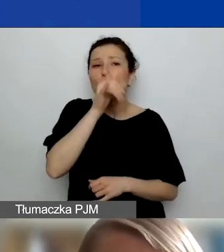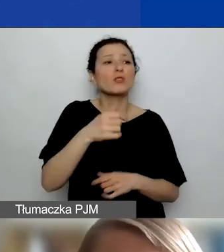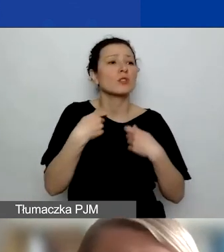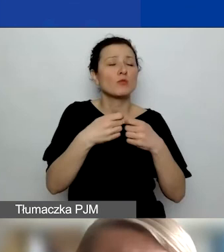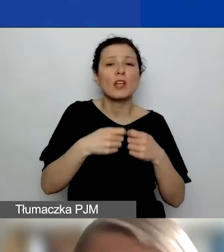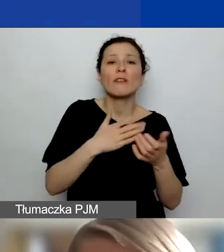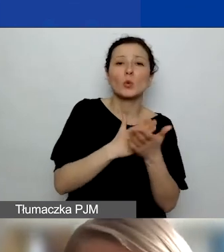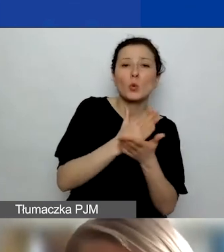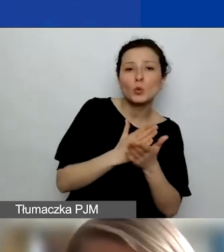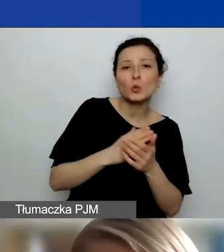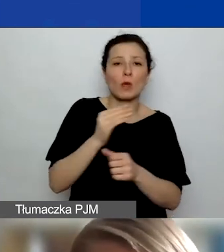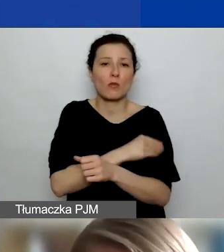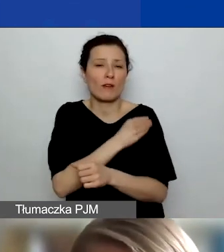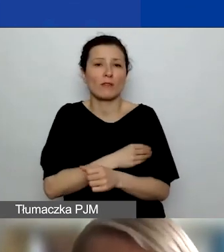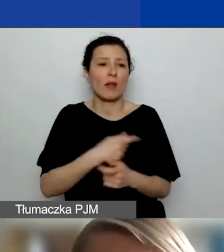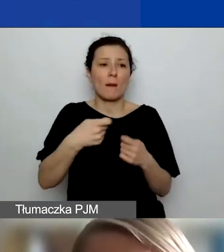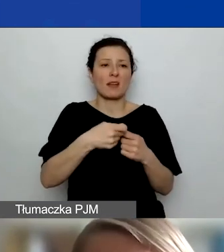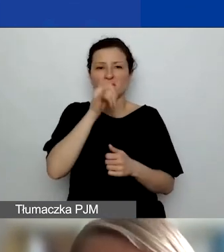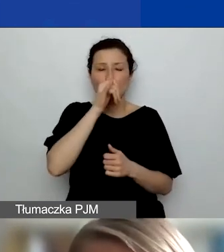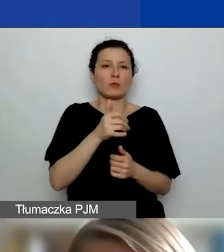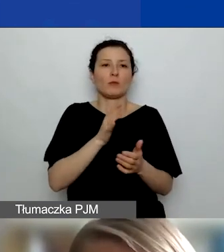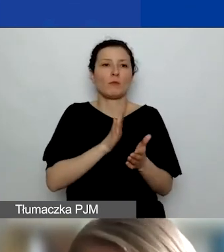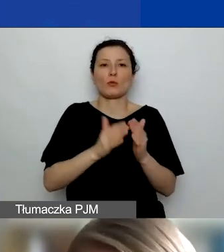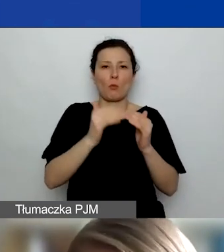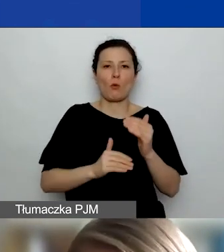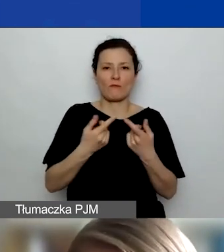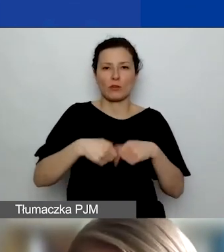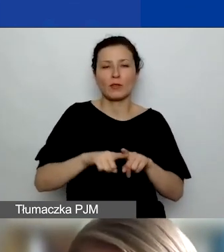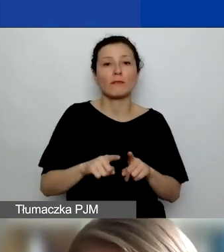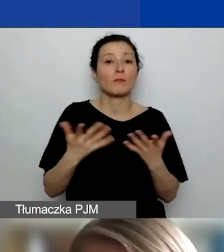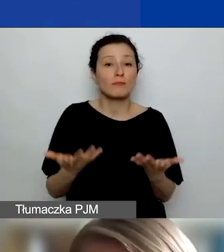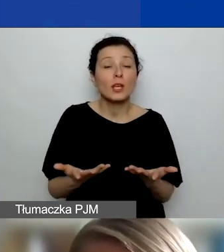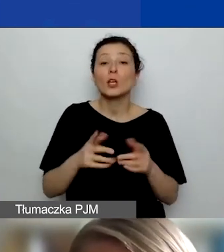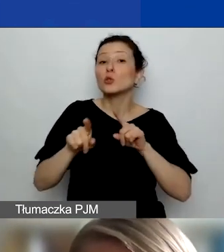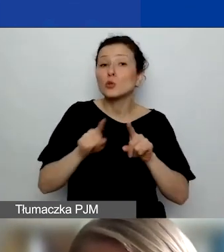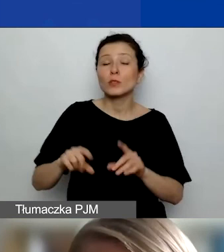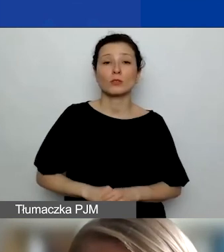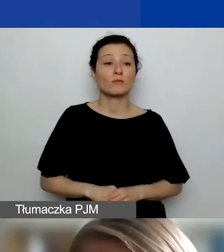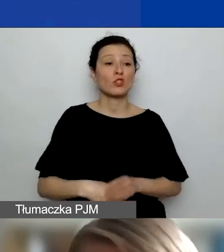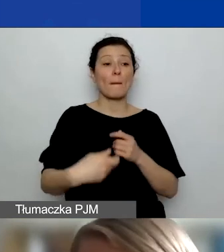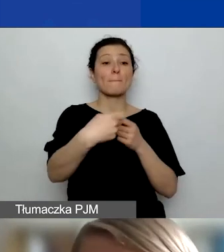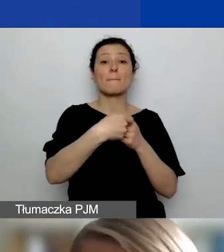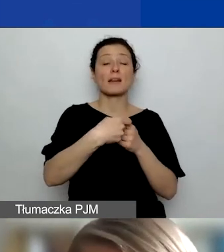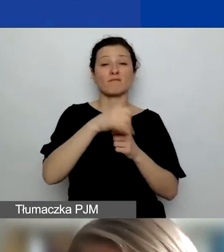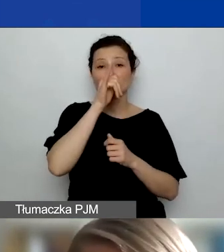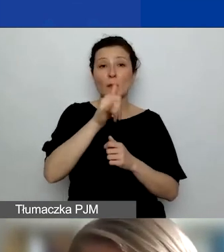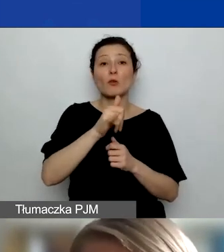Partner nie może być podwykonawcą, co w praktyce oznacza m.in., że nie może wam partner wystawiać faktury.